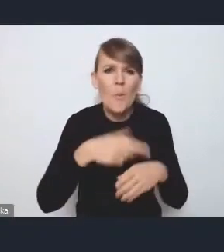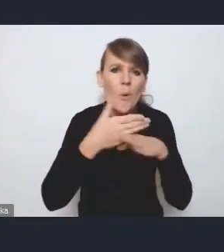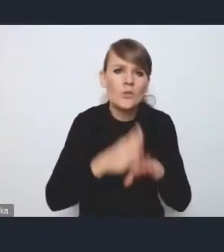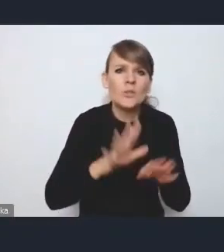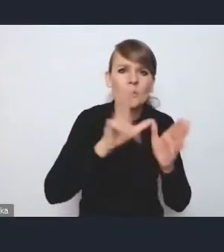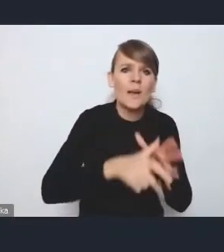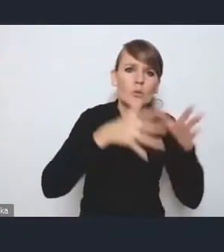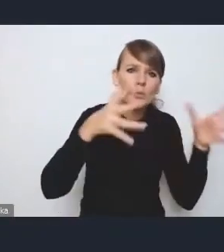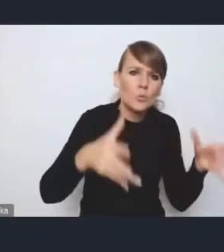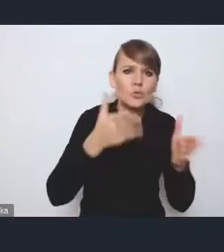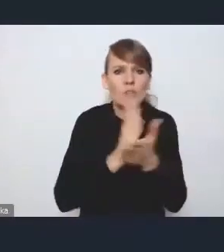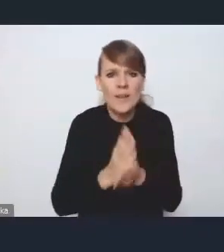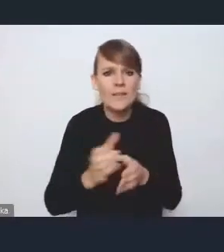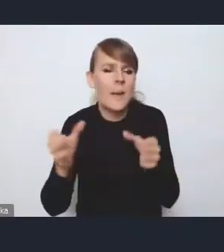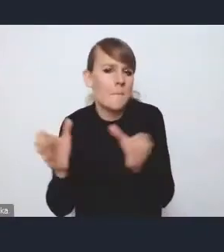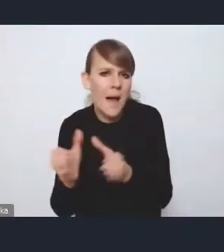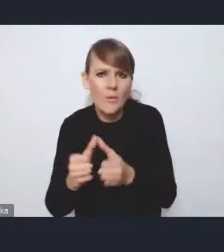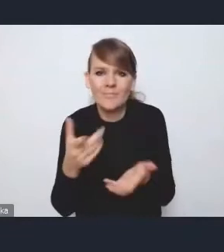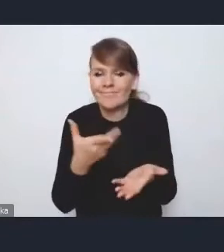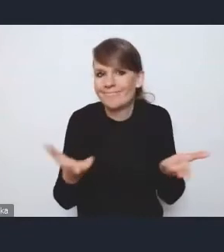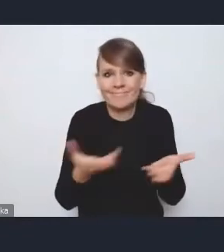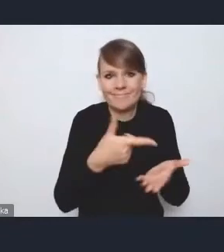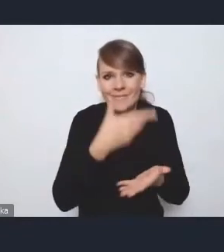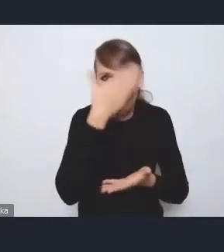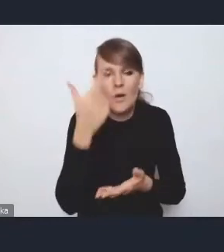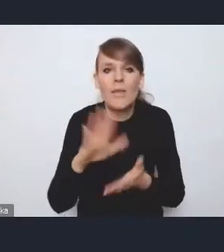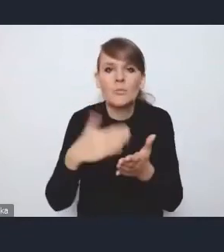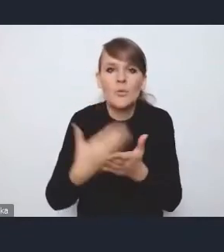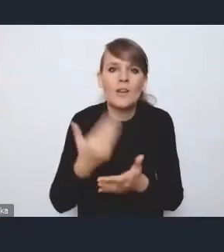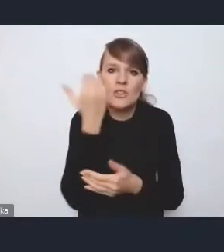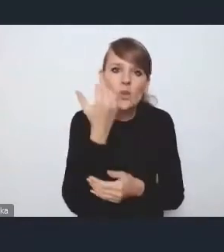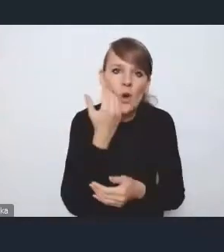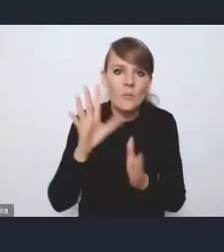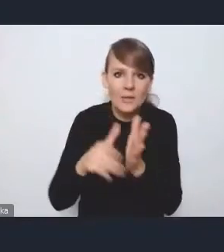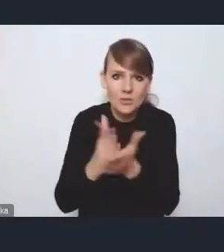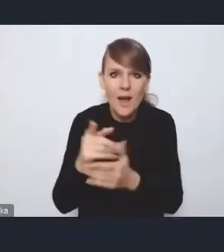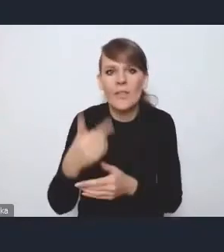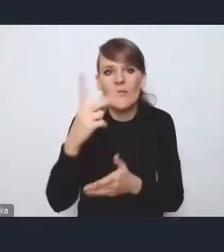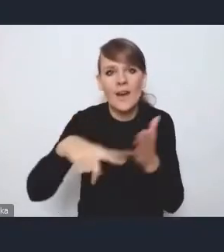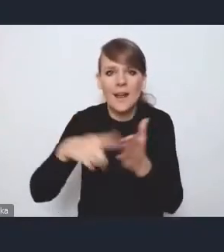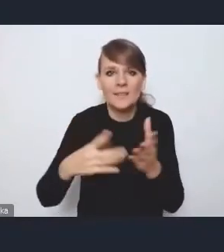jest troszkę nieczytelny, zwłaszcza że na przykład taka Częstochowa, która jest miastem średnim, jest dwukrotnie większa od Zielonej Góry, która jest miastem dużym,